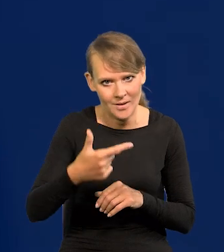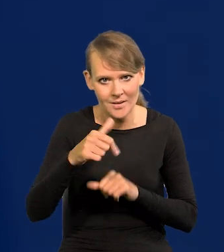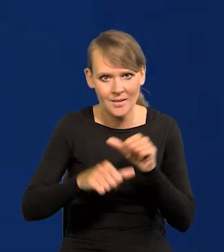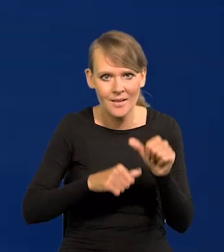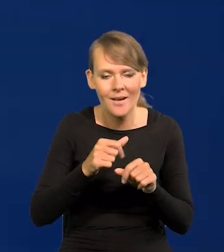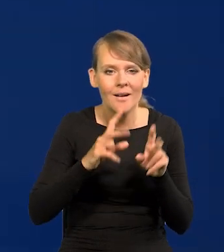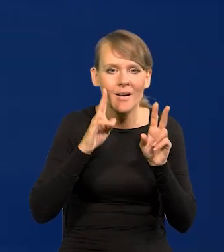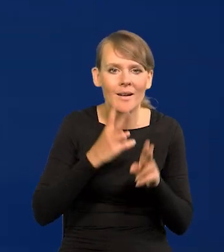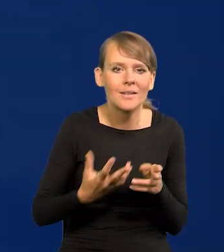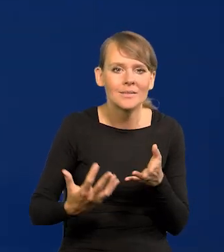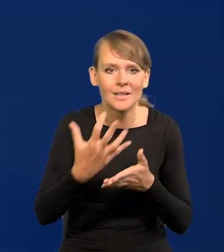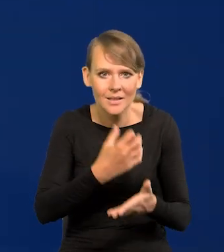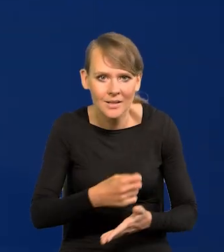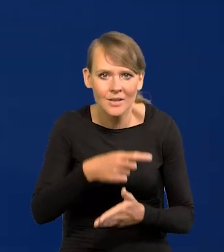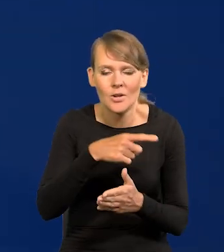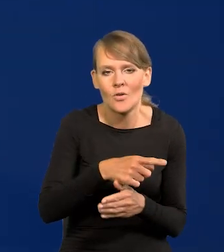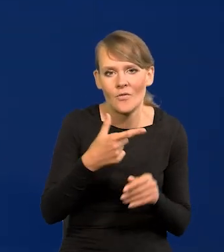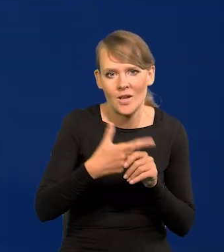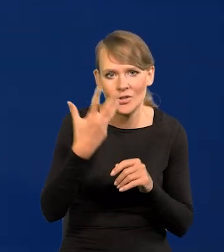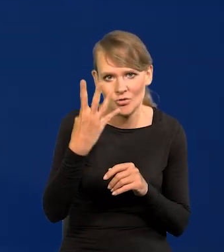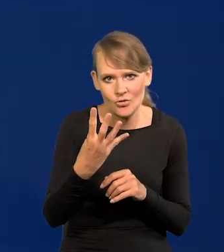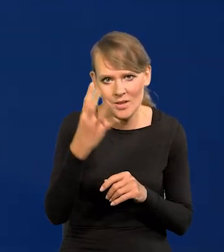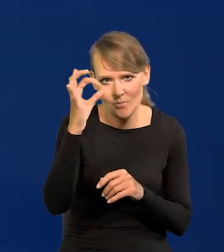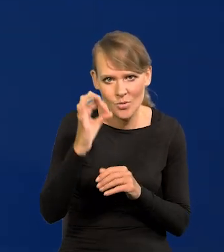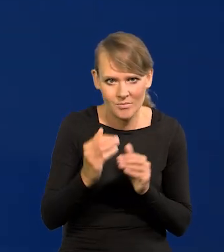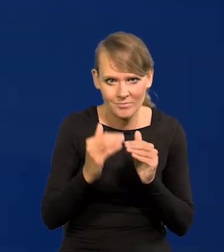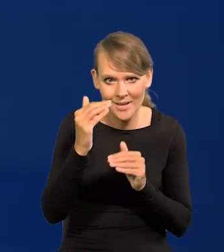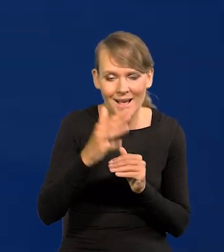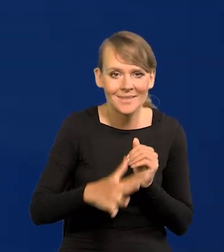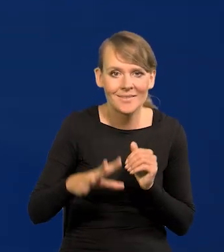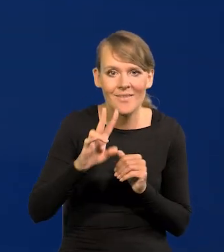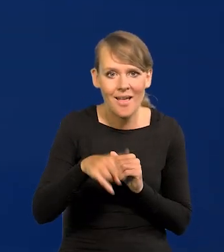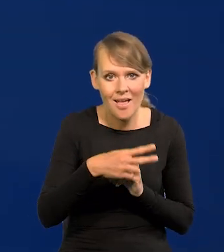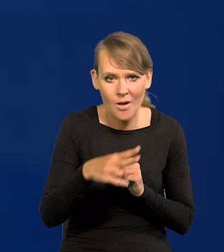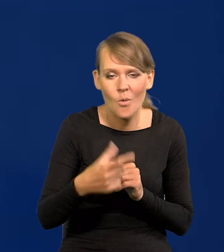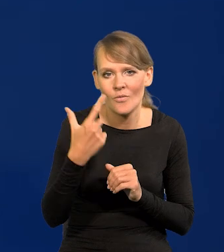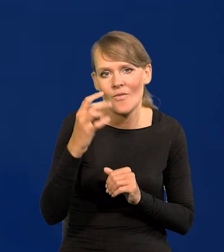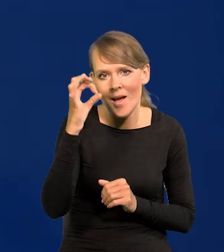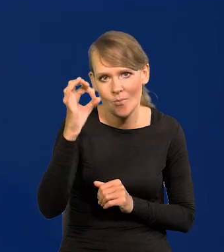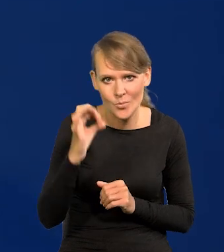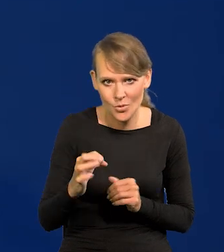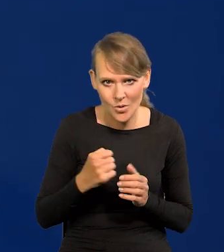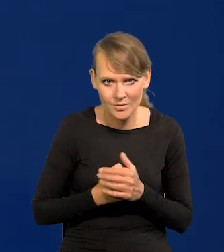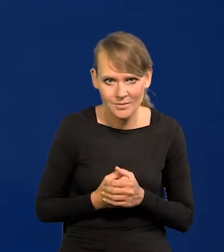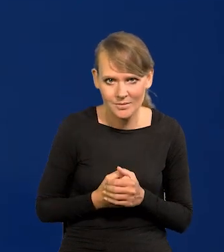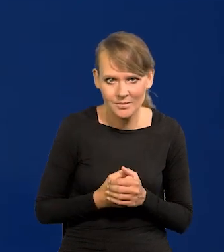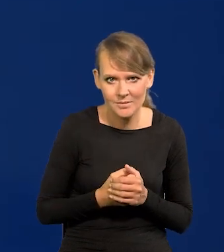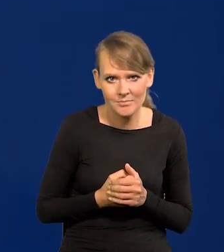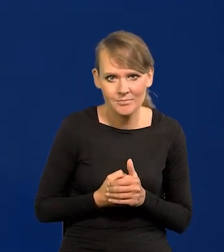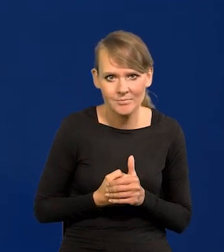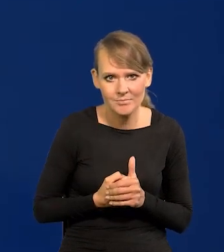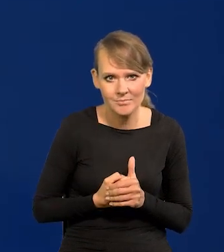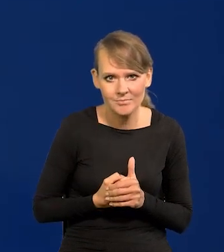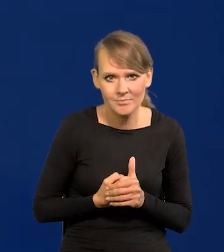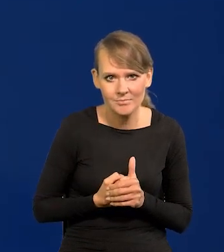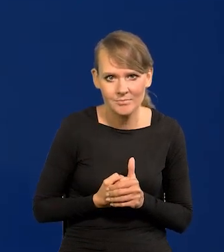realne wynagrodzenia wzrosły o 24%, a w strefie euro 2%. Z komentarzy można sobie przedstawić,